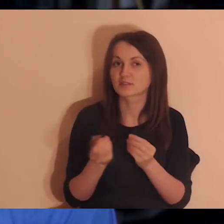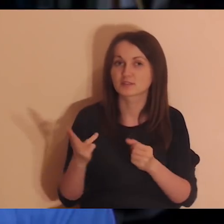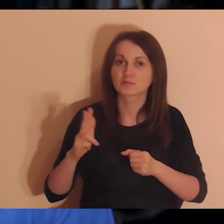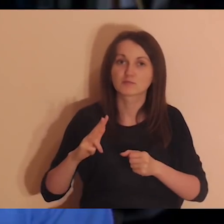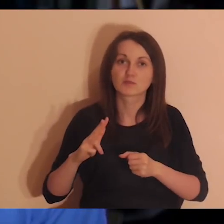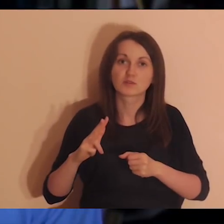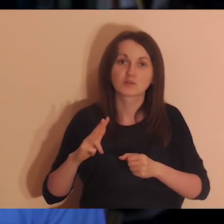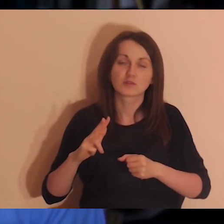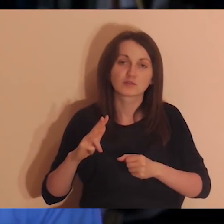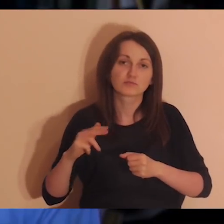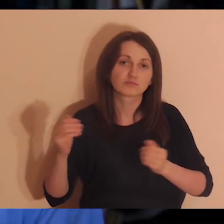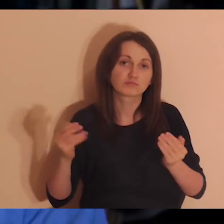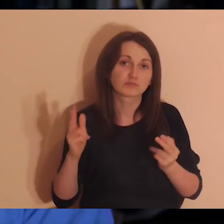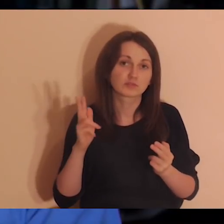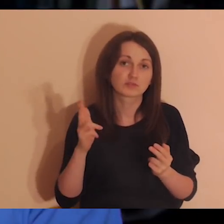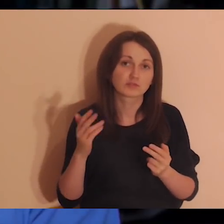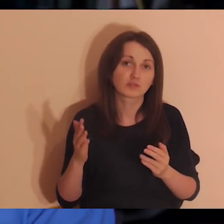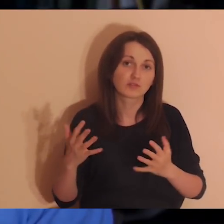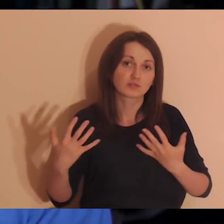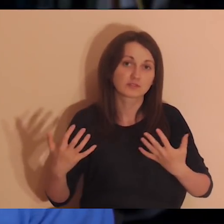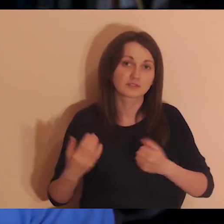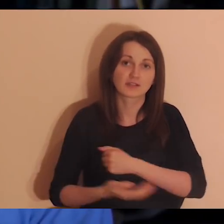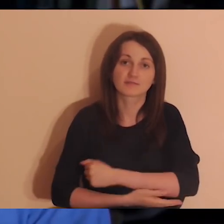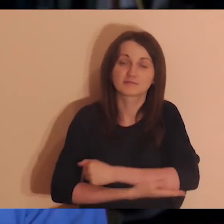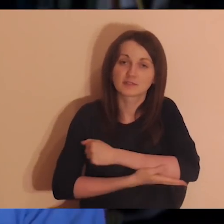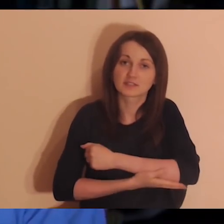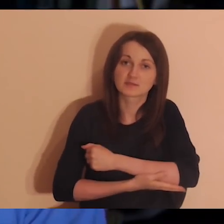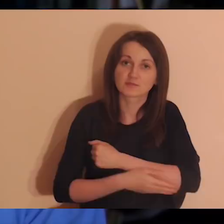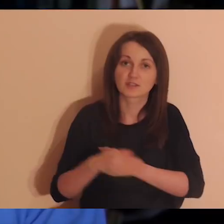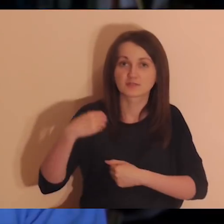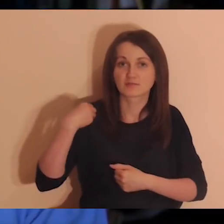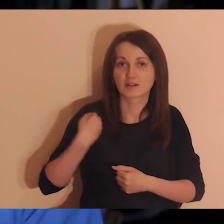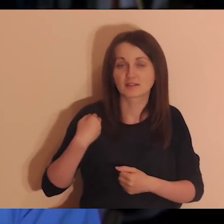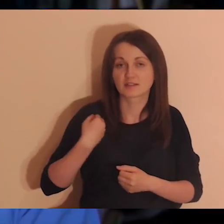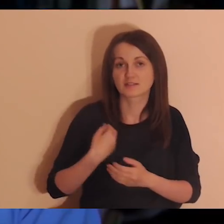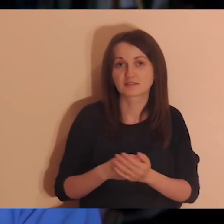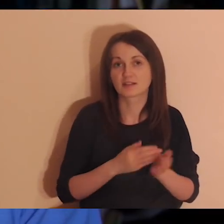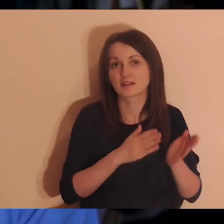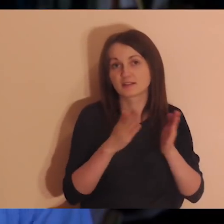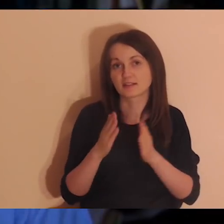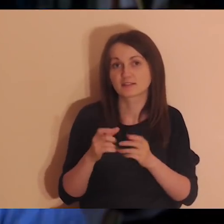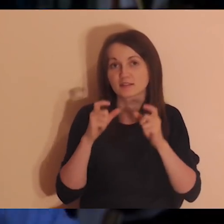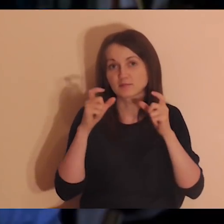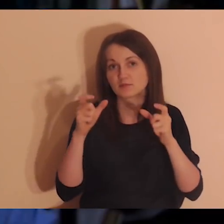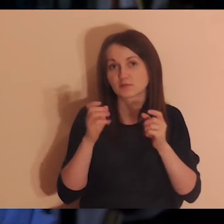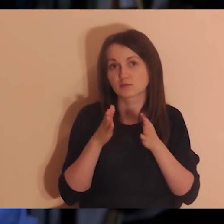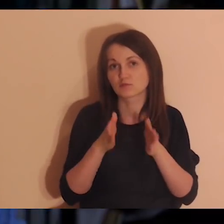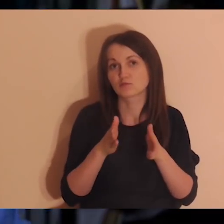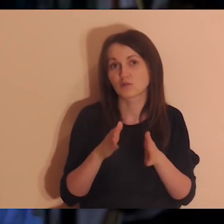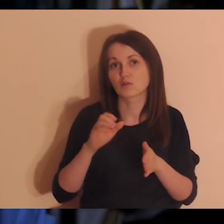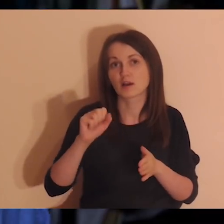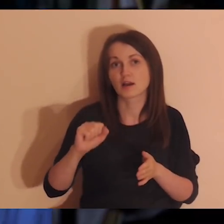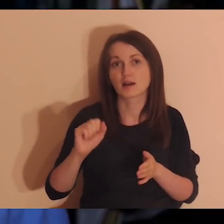które będą chciały wesprzeć tę angielską wersję. Dla mężczyzn jest ogłoszenie: Droga Abrahama.